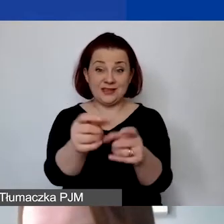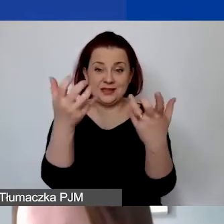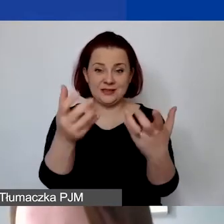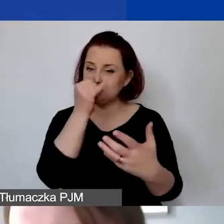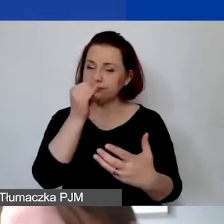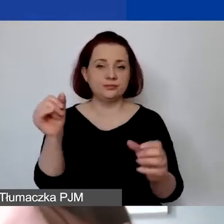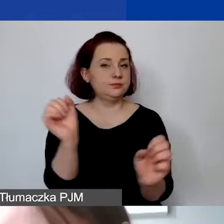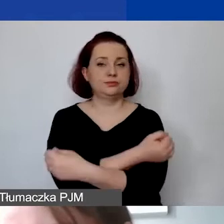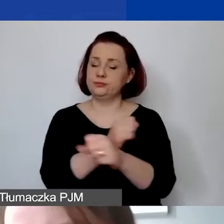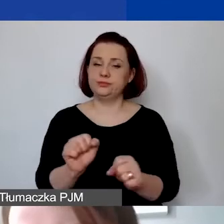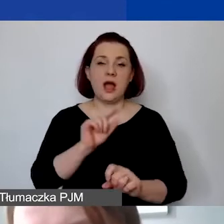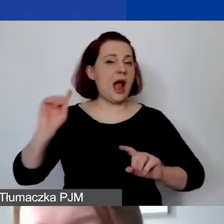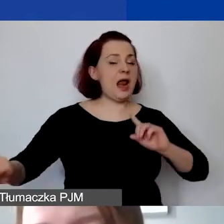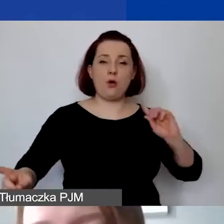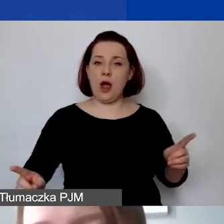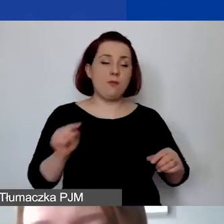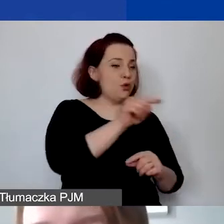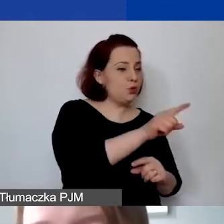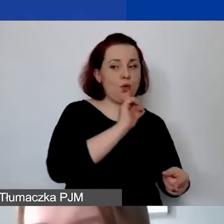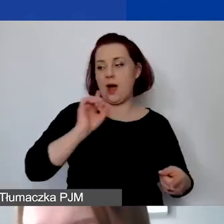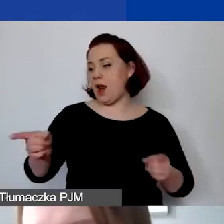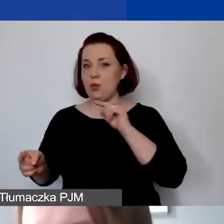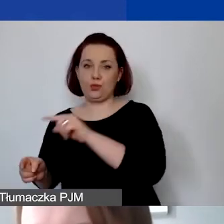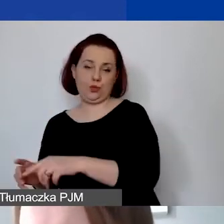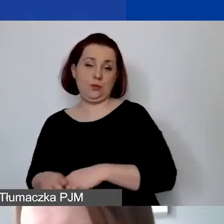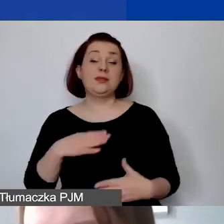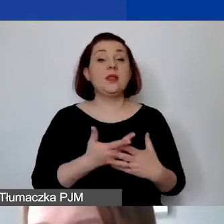Dlatego przypominam i jeszcze raz podkreślam, że wkład własny nie jest wymagany.